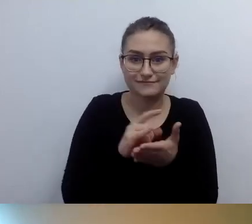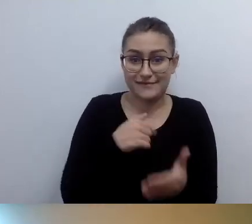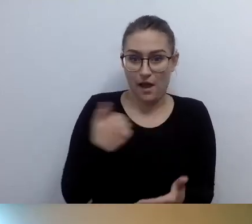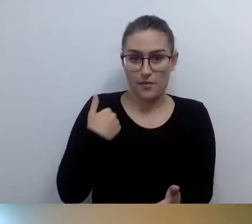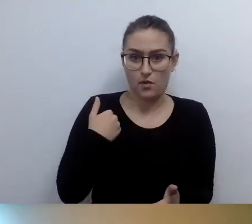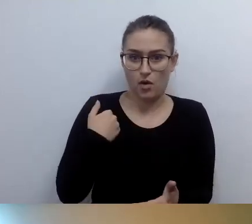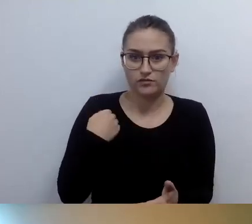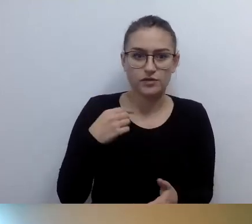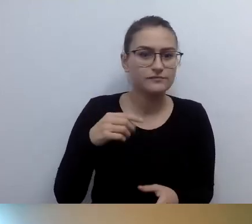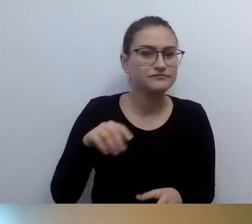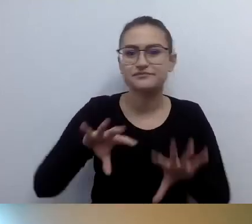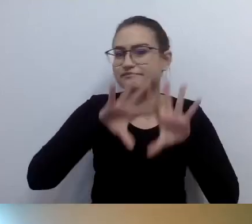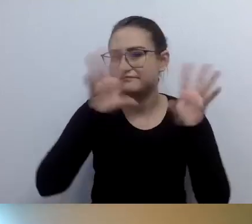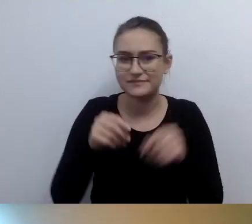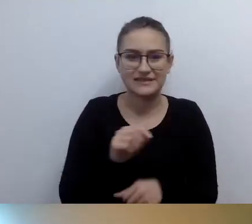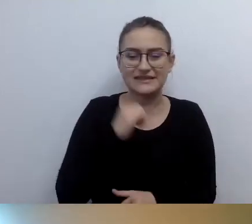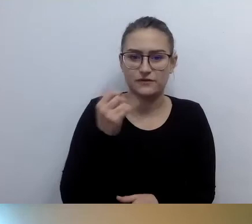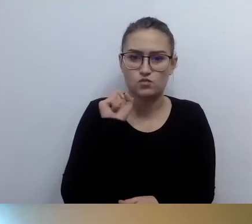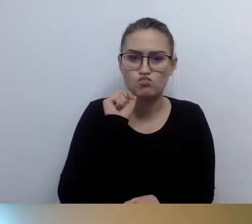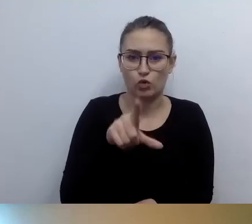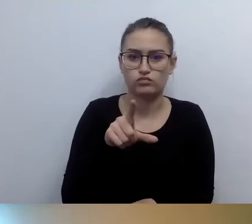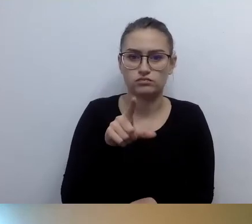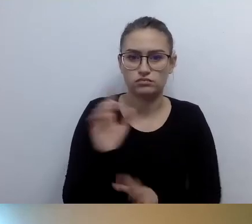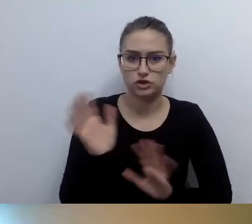Za każdym razem, kiedy ktoś po mnie przychodzi i wie,